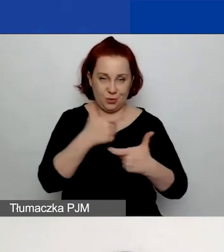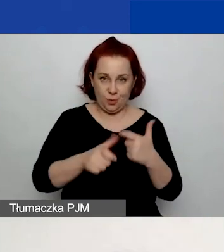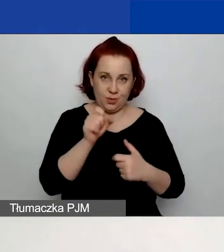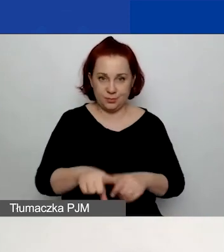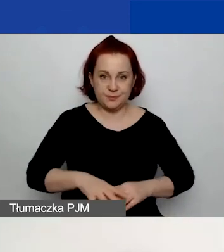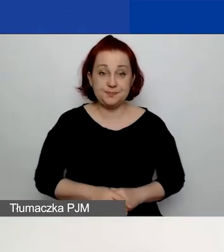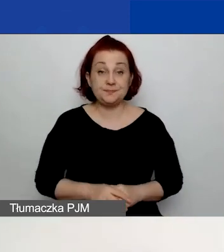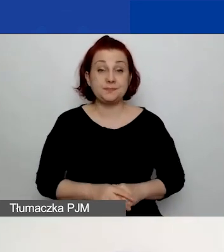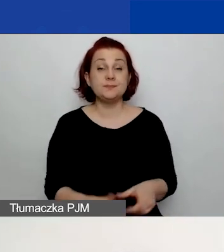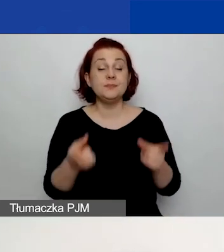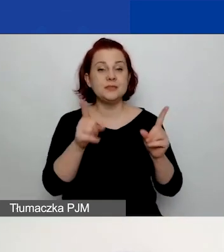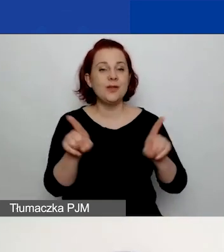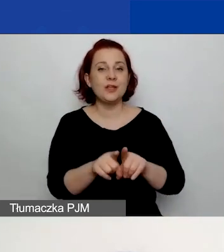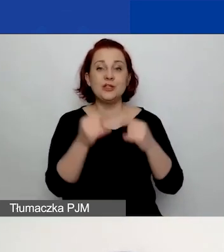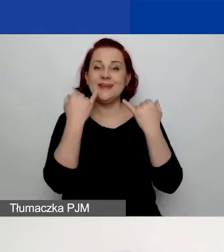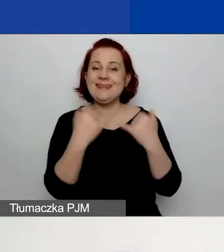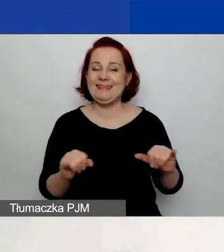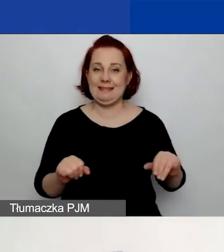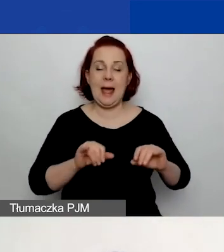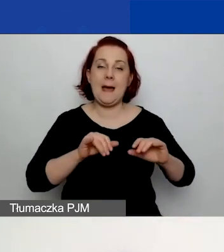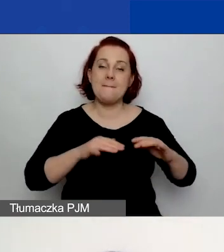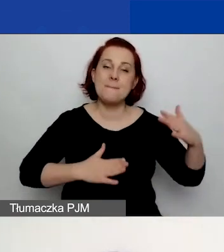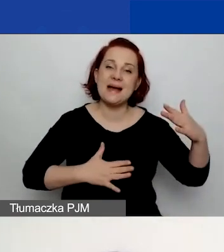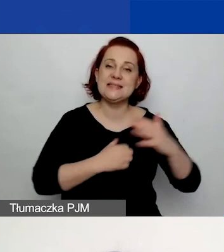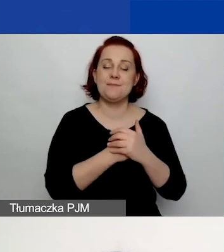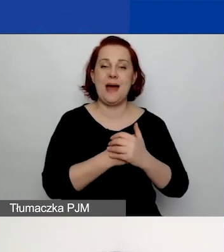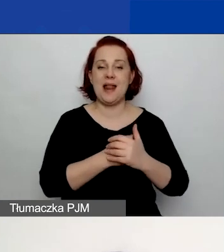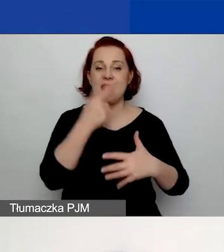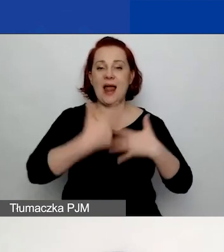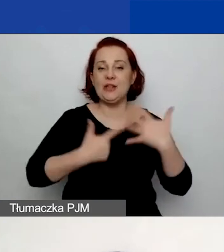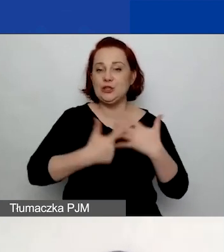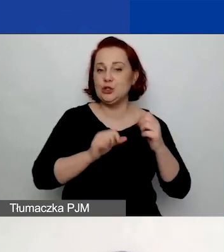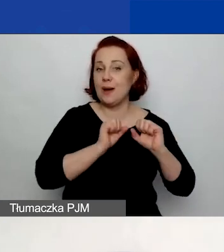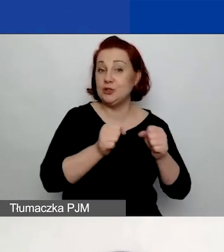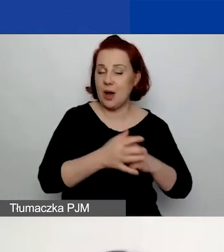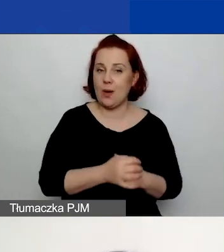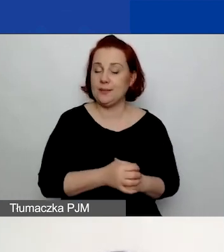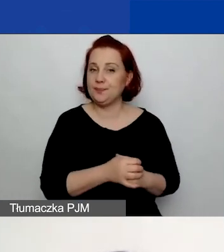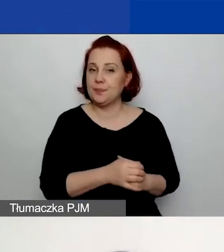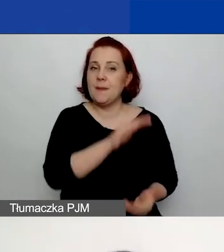że macie inną maksymalną liczbę działań w obu ścieżkach. W ścieżce dla małych grantów macie maks. 10 działań,